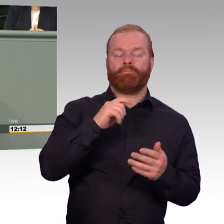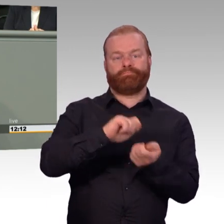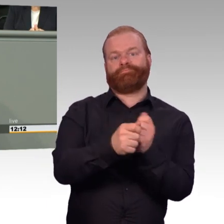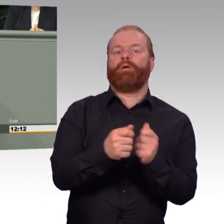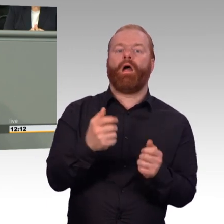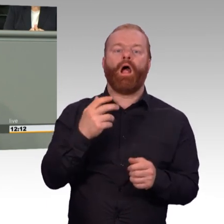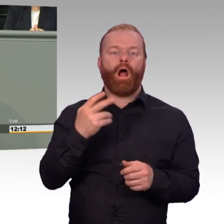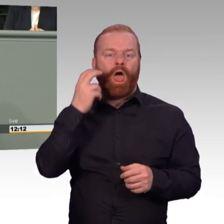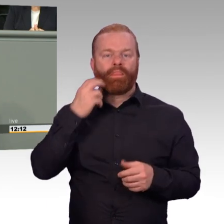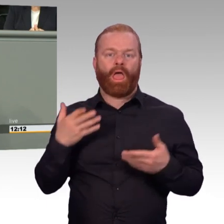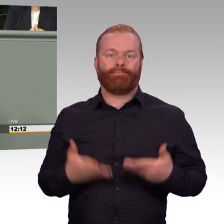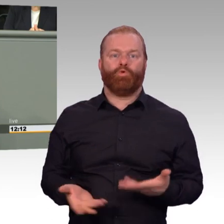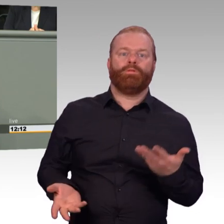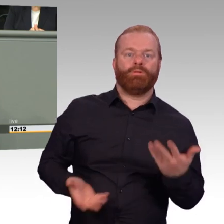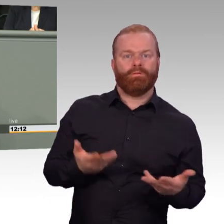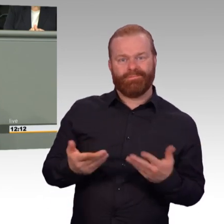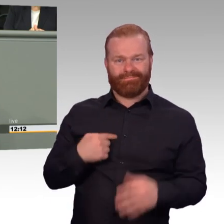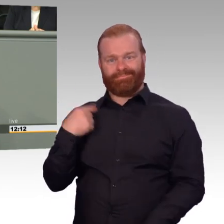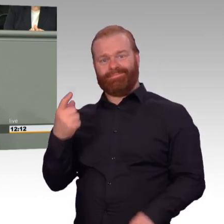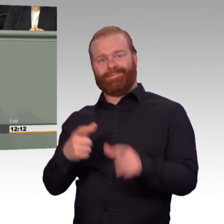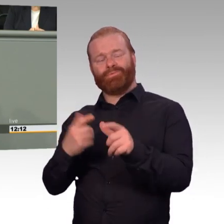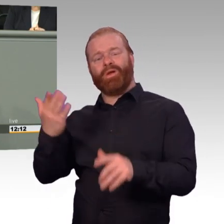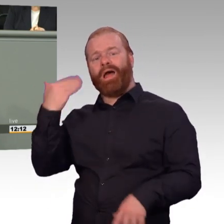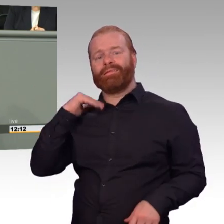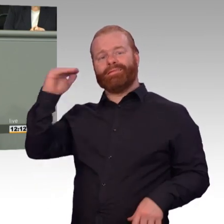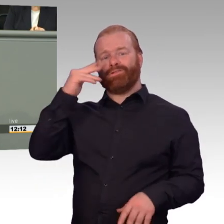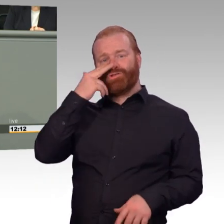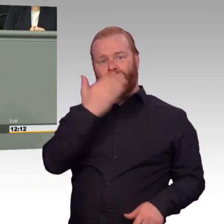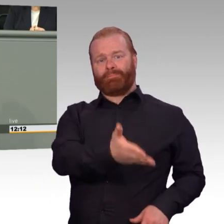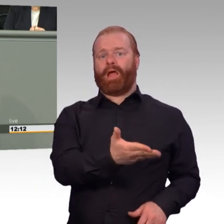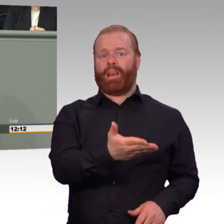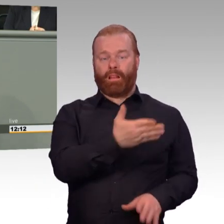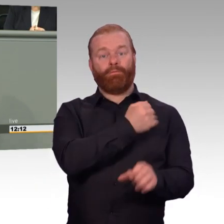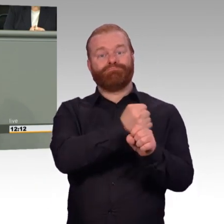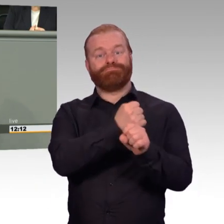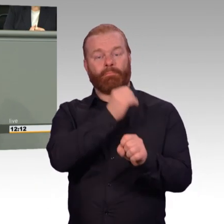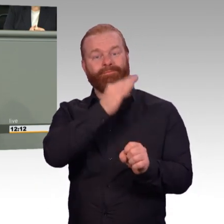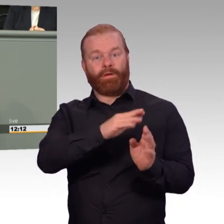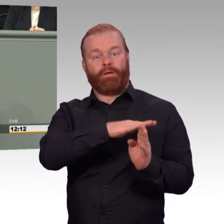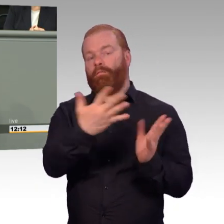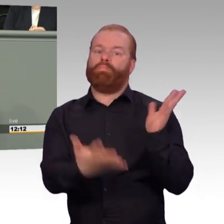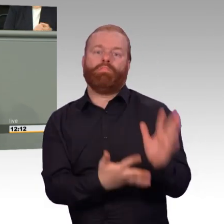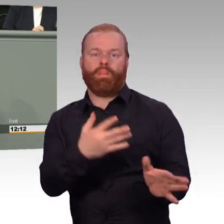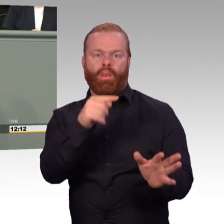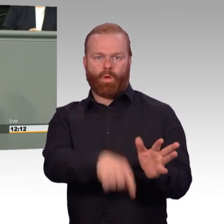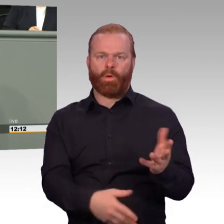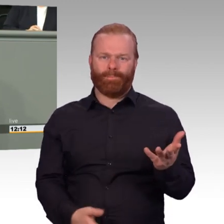kann bei der Therapie der Einsatzgeschädigten sehr hilfreich sein. Oft sind aber auch die Angehörigen selbst indirekt traumatisiert